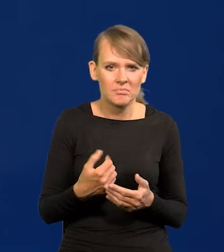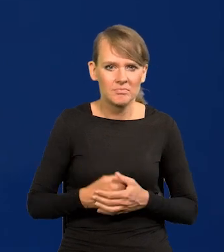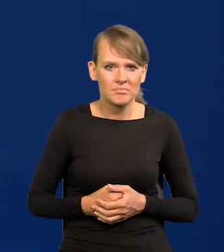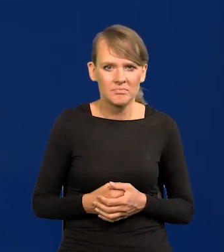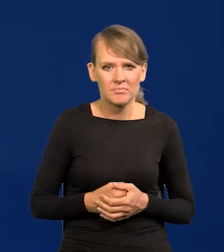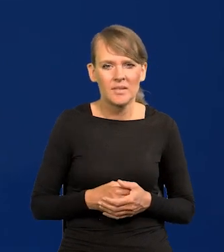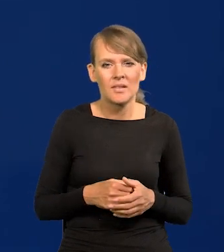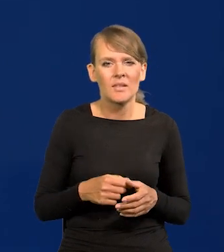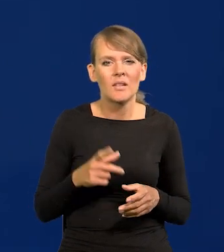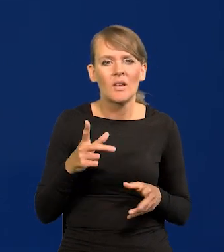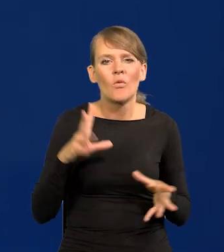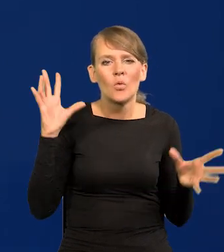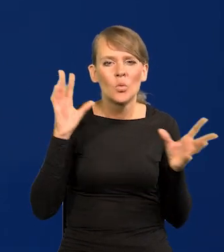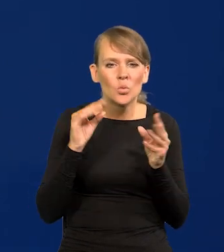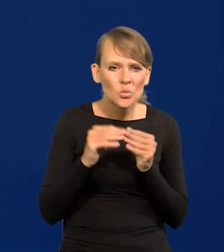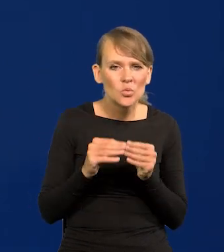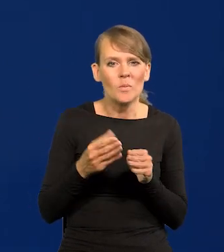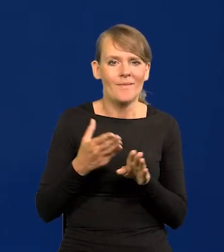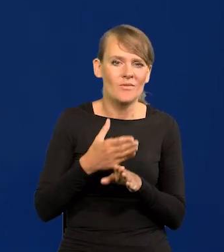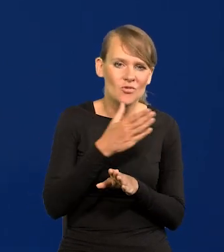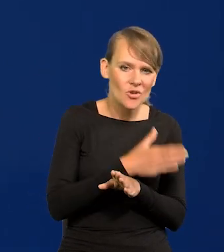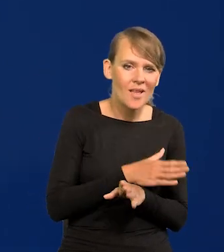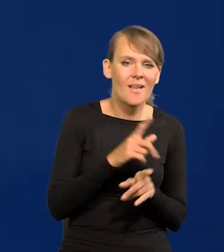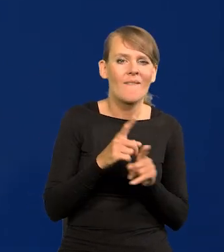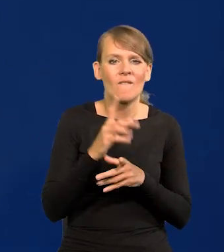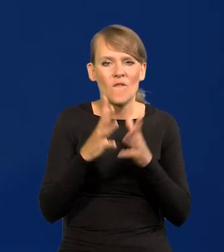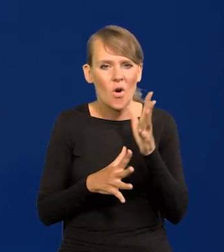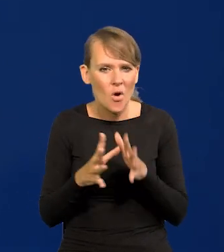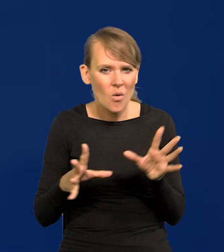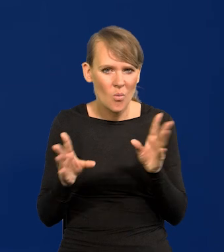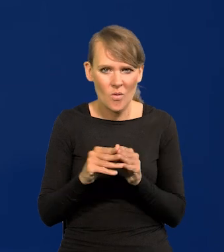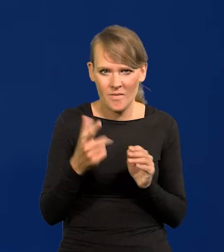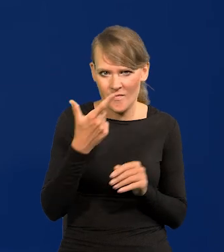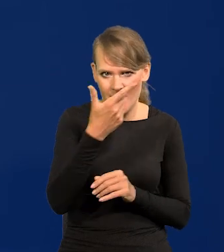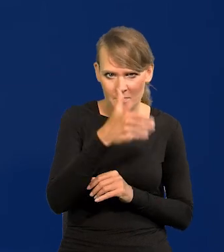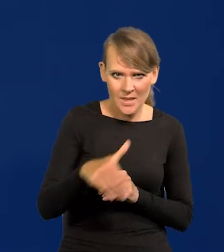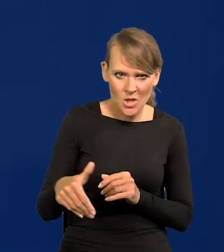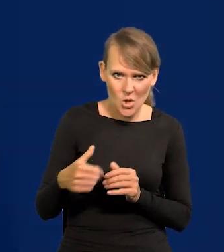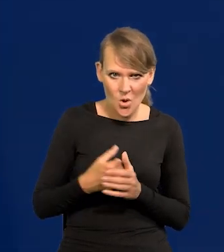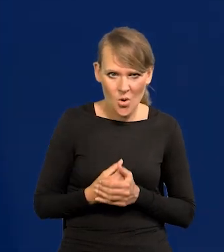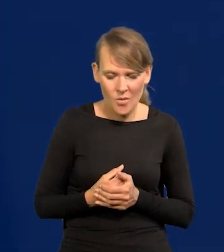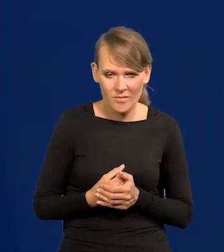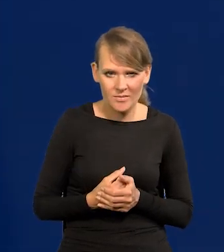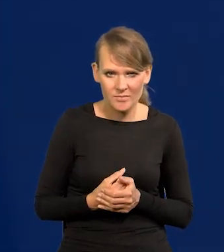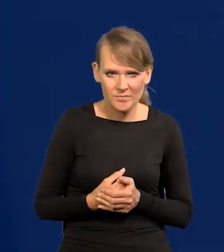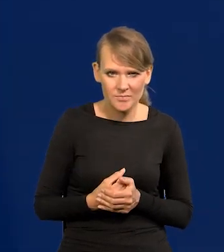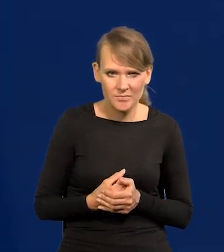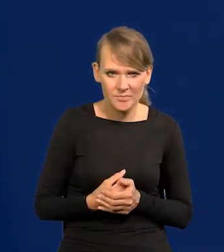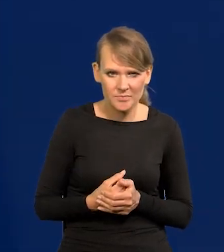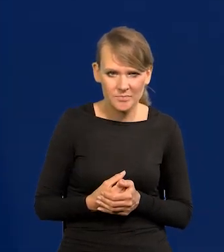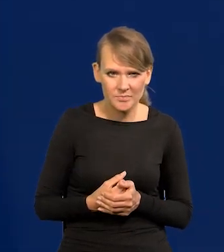no w sumie w tych wcześniejszych i tych wojennych to jest jakieś 2 miliony, ale już to cieknie słabo.